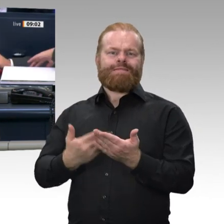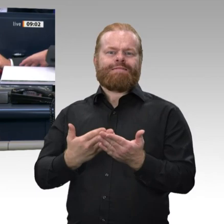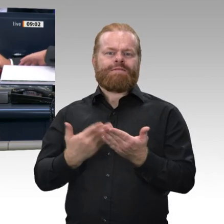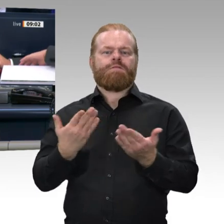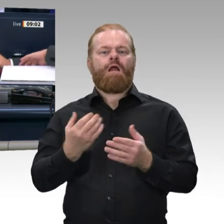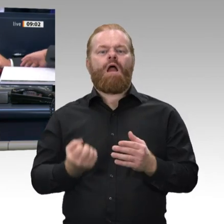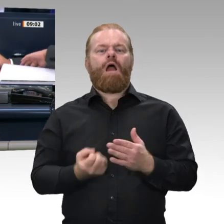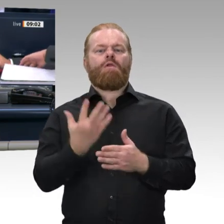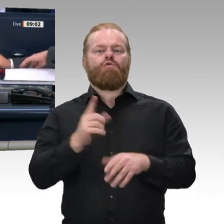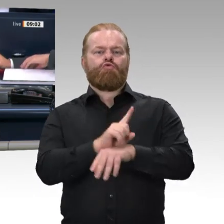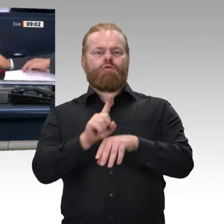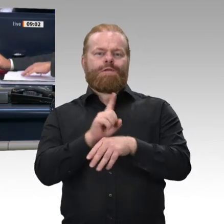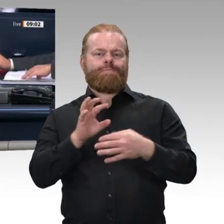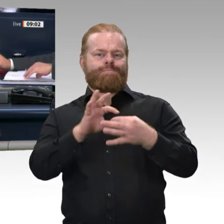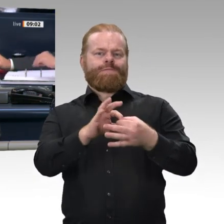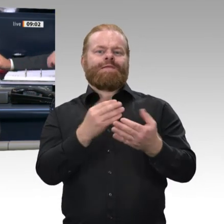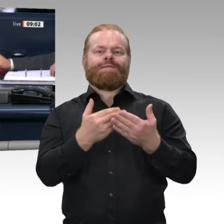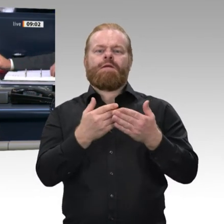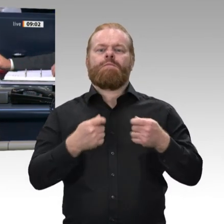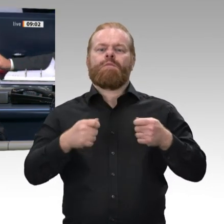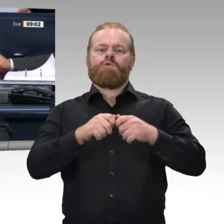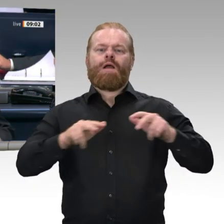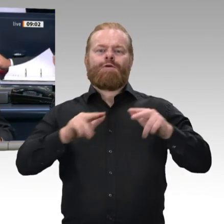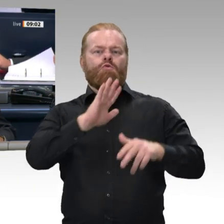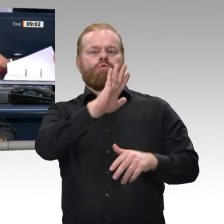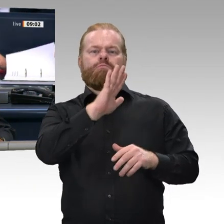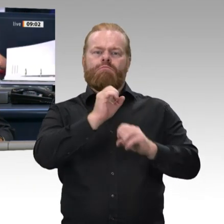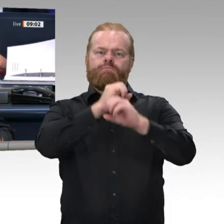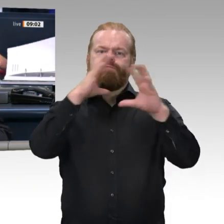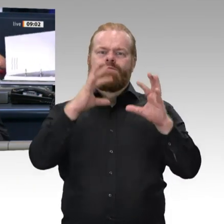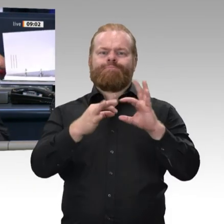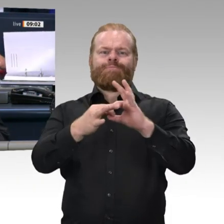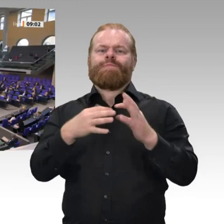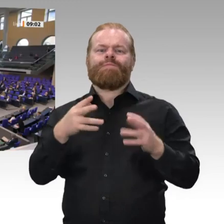Die Zusatzpunkte 6 c, d und e sollen abgesetzt werden. Sind Sie mit all dem